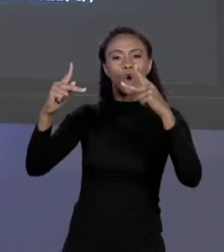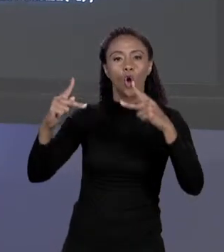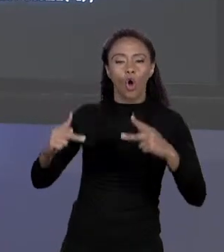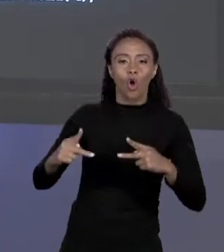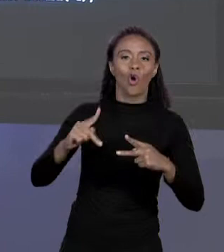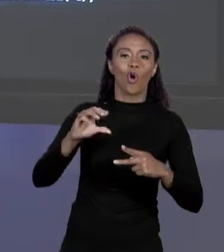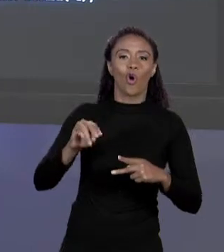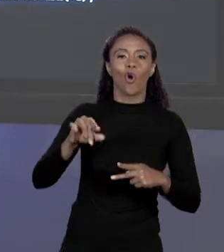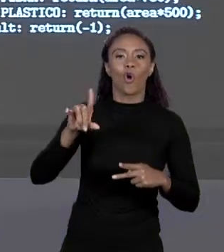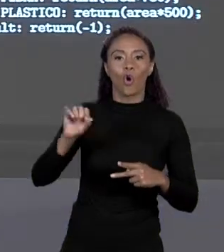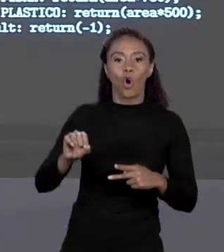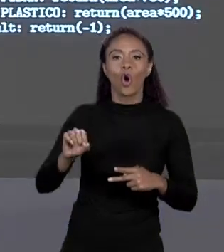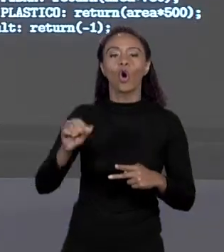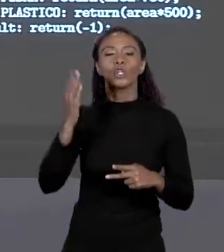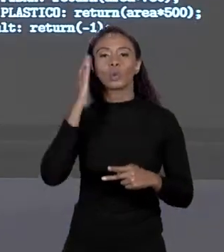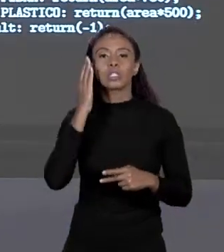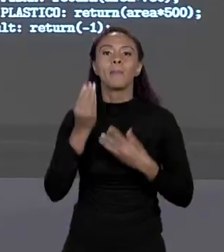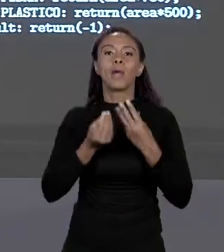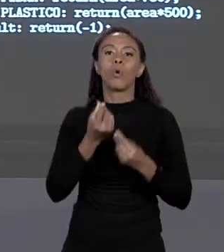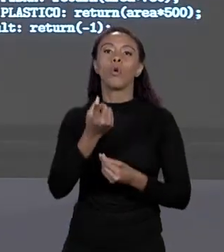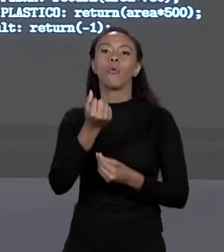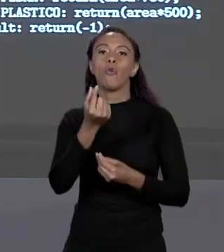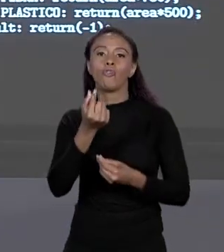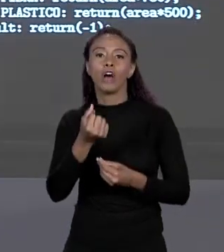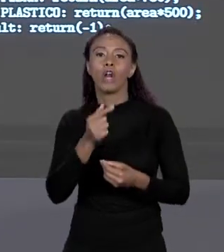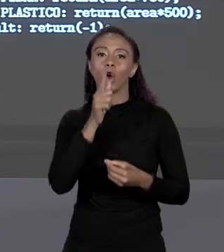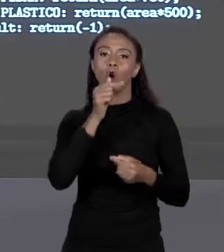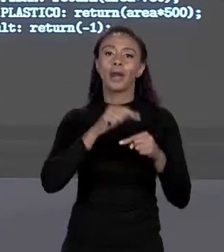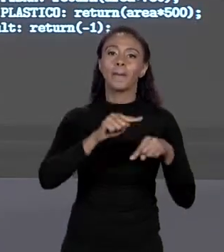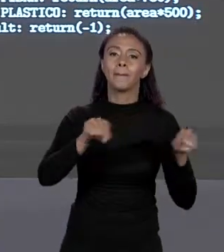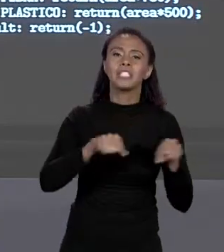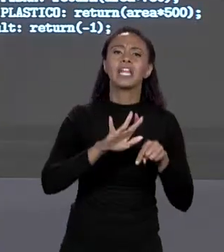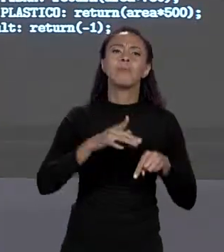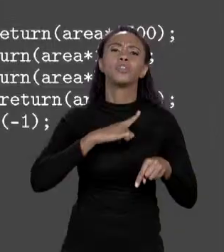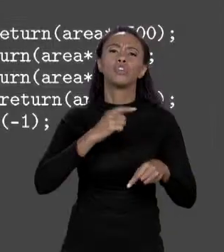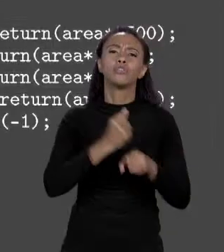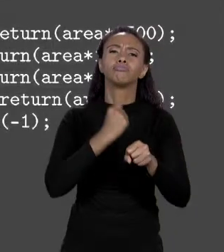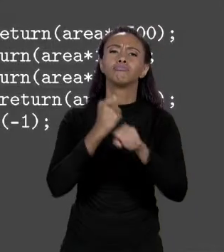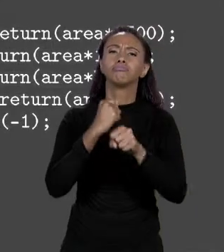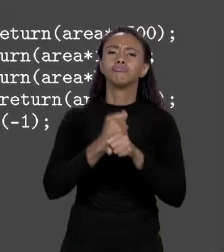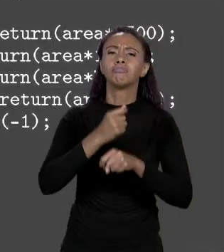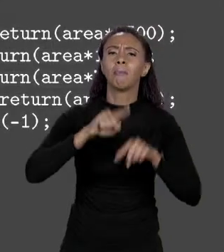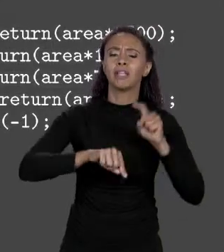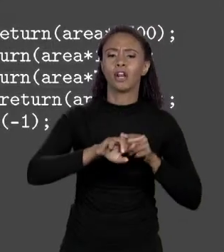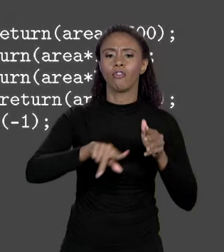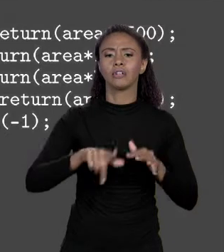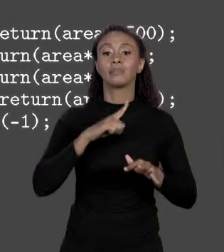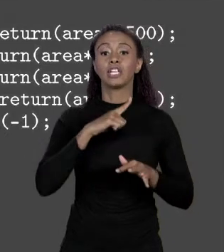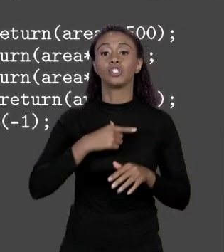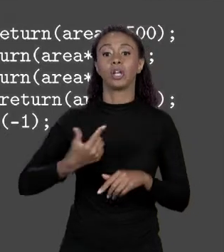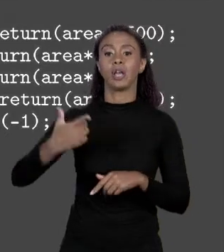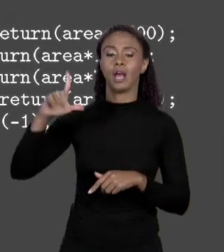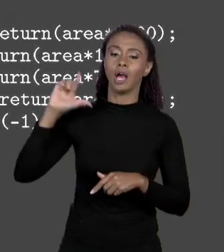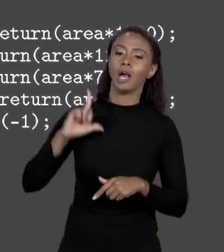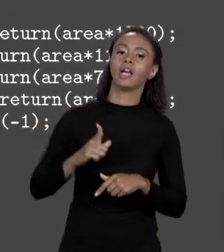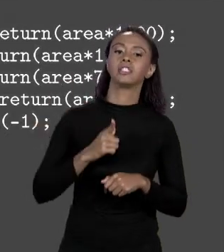UMA PISCINA DE VÁRIOS MATERIAIS. A GENTE TINHA O VALOR DA PISCINA E TINHA O VALOR DO "SWITCH" QUE ESCOLHIA DENTRO DOS MATERIAIS, MATERIAIS ERAM ALVENARIA,